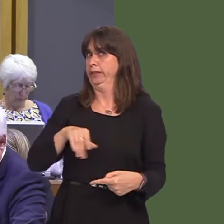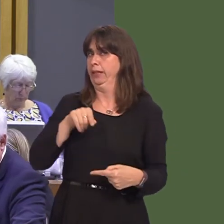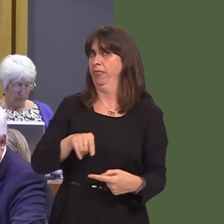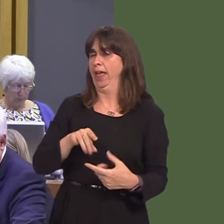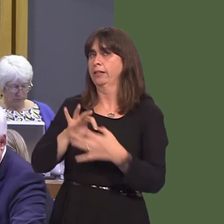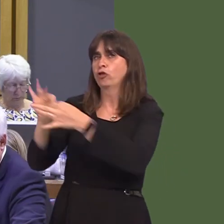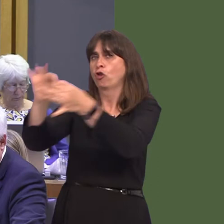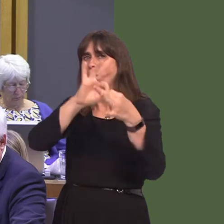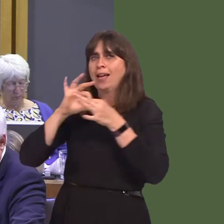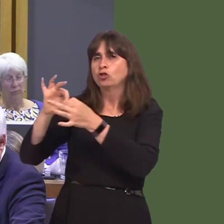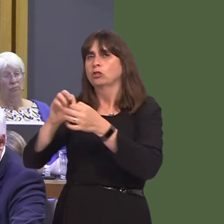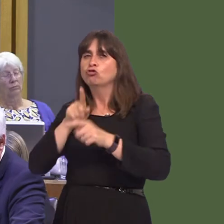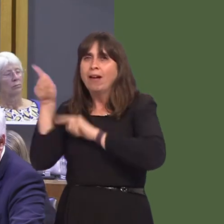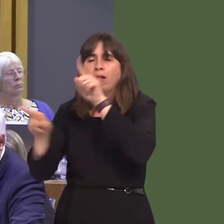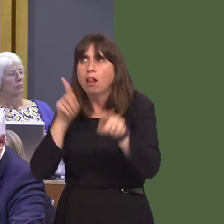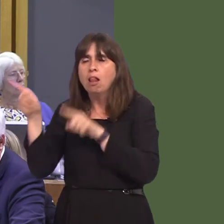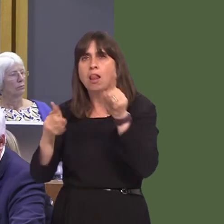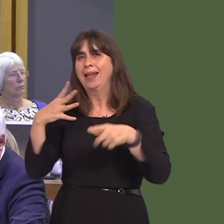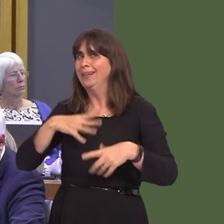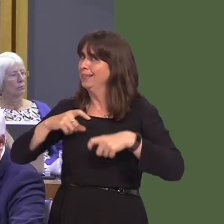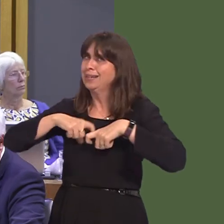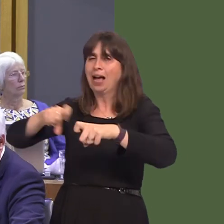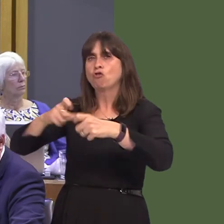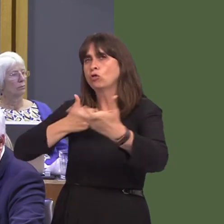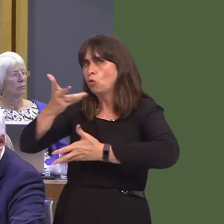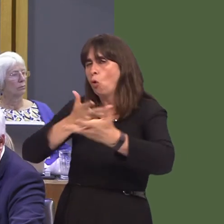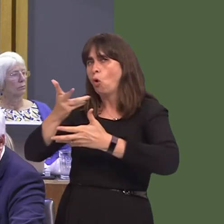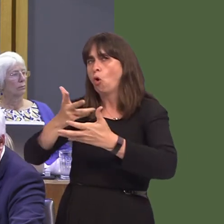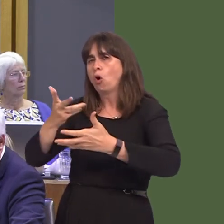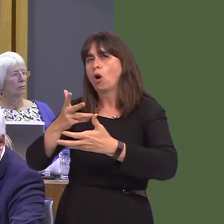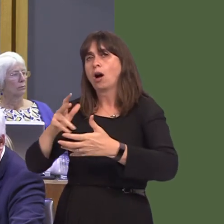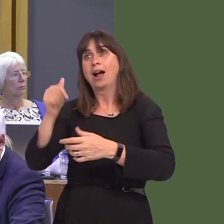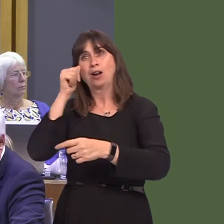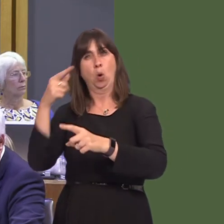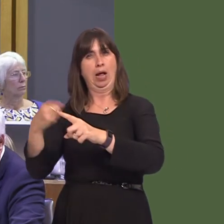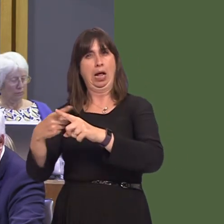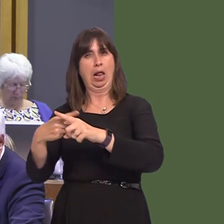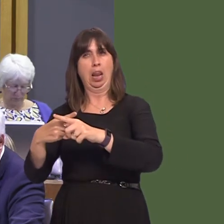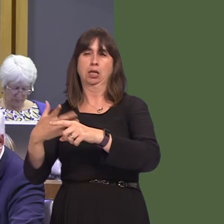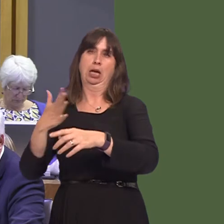should look to maintain those bridges, even if England is intent on burning them.